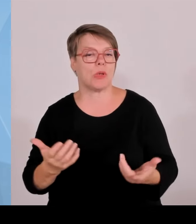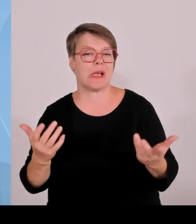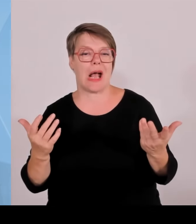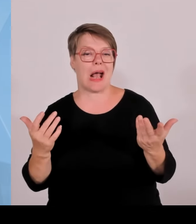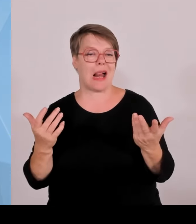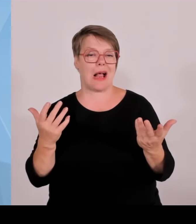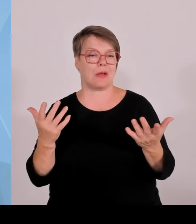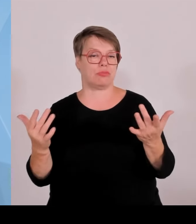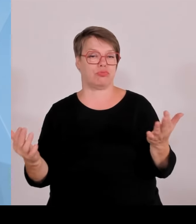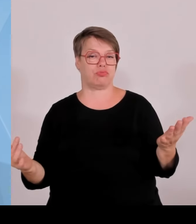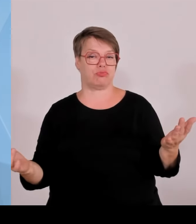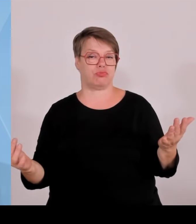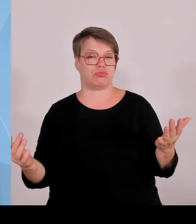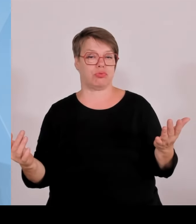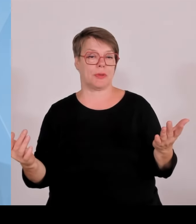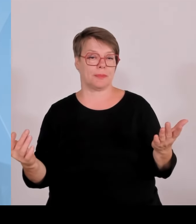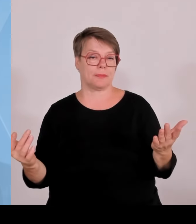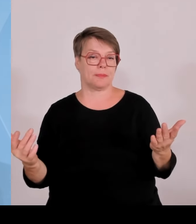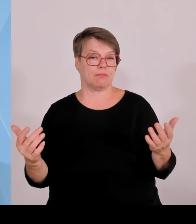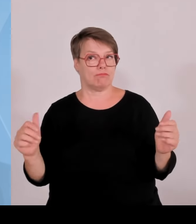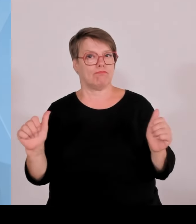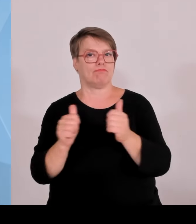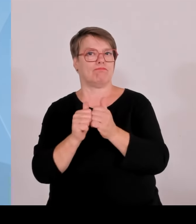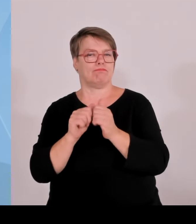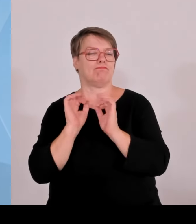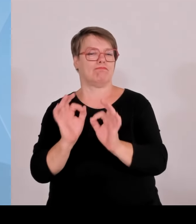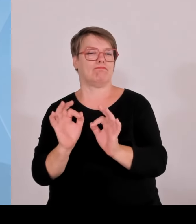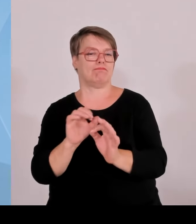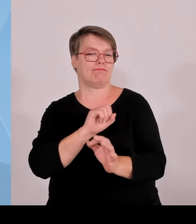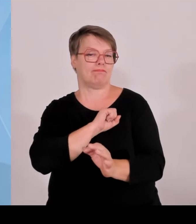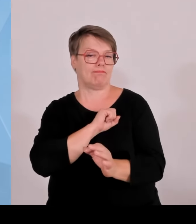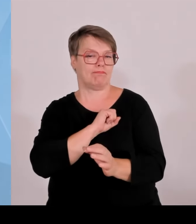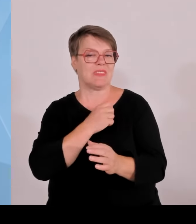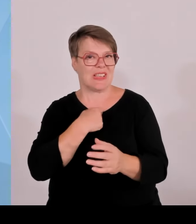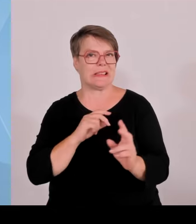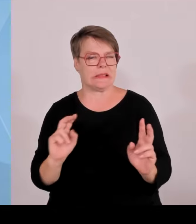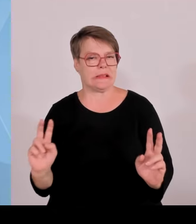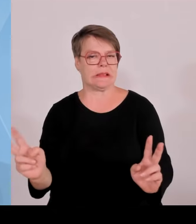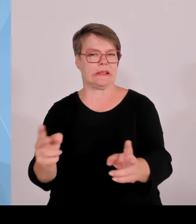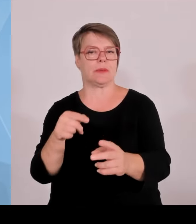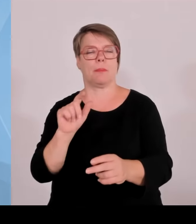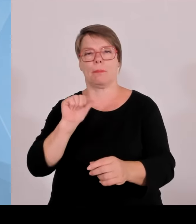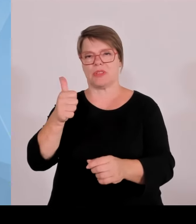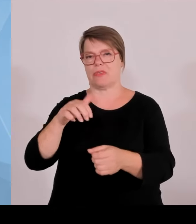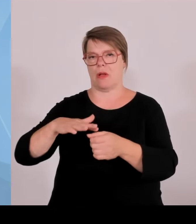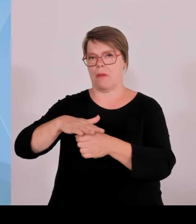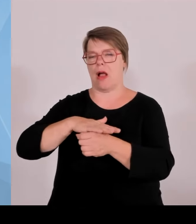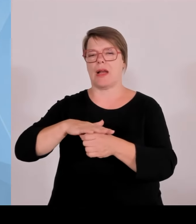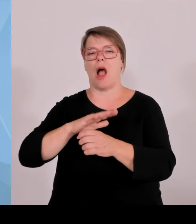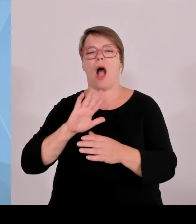Aber ein junger Start up mit einer neuen ergänzenden Geschäftsidee tut dann beiden gut. Die müssen sich